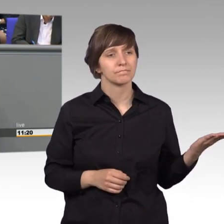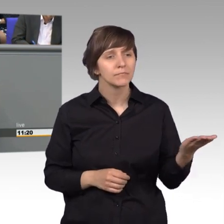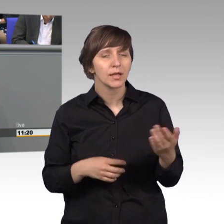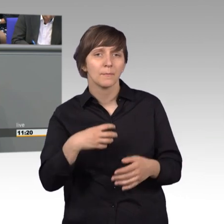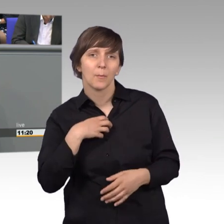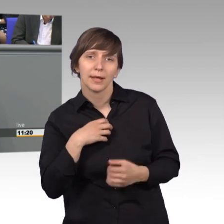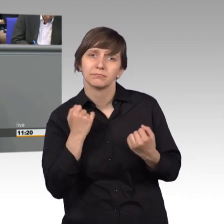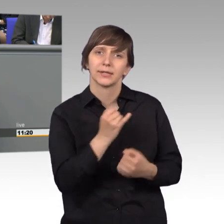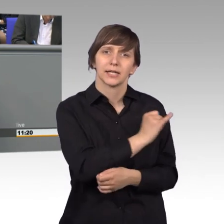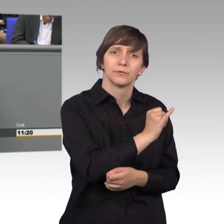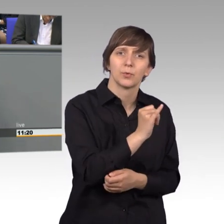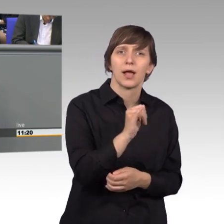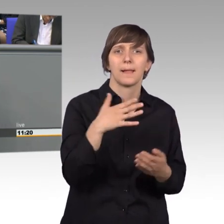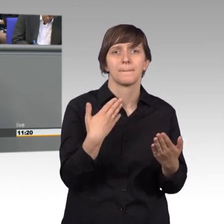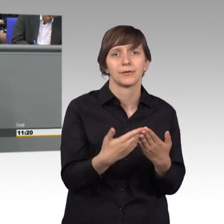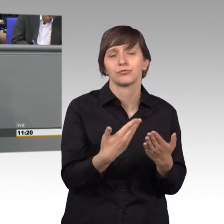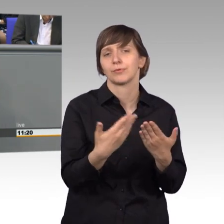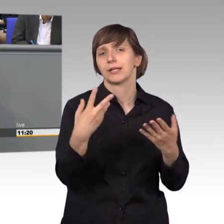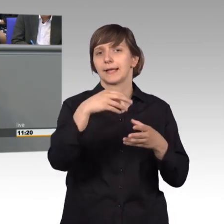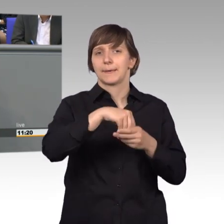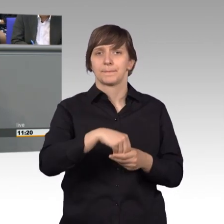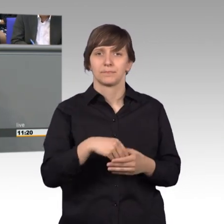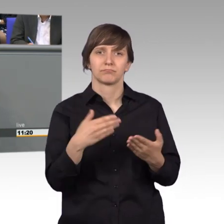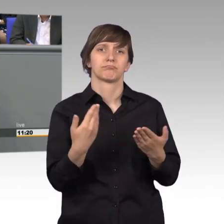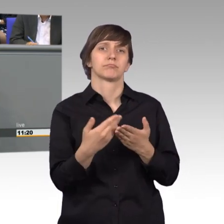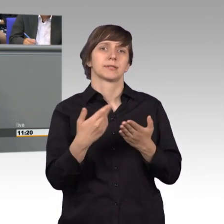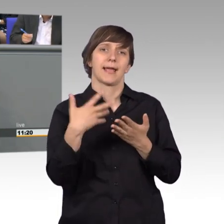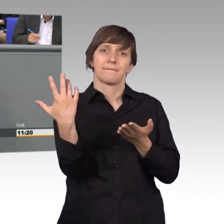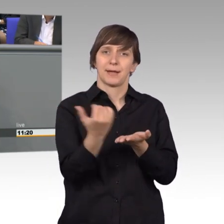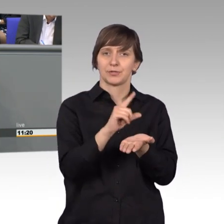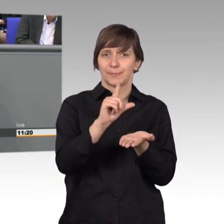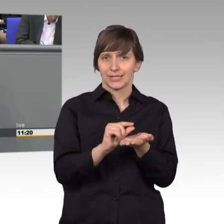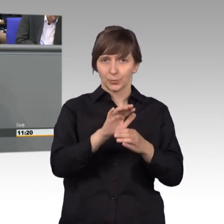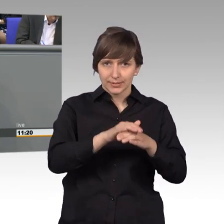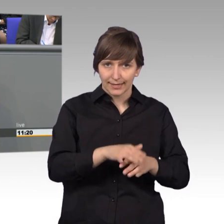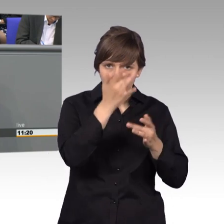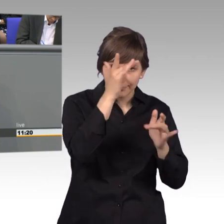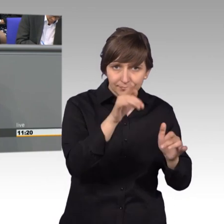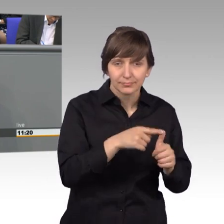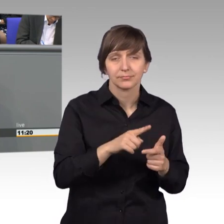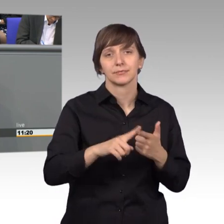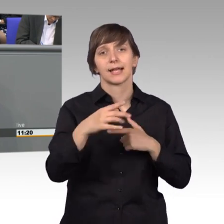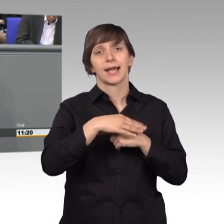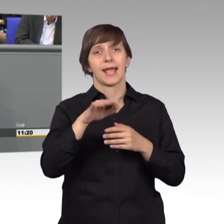ging es beispielsweise um die Bewilli- gung einer Erwerbsminderungsrente, die Gewährung einer Reha-Maßnahme,